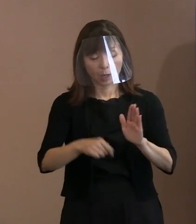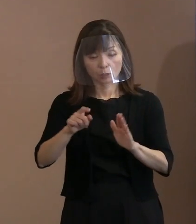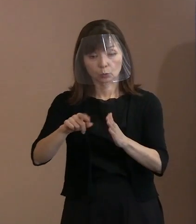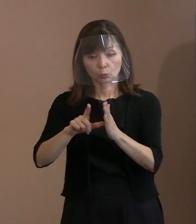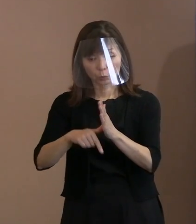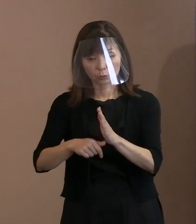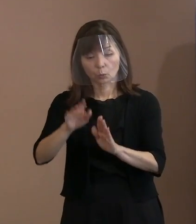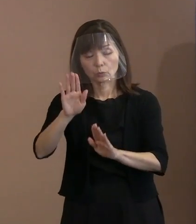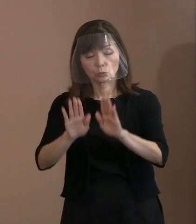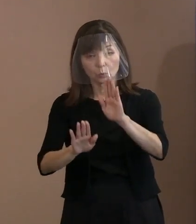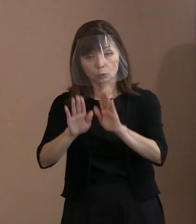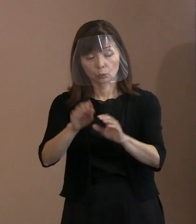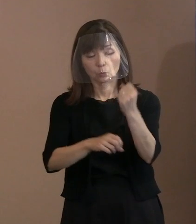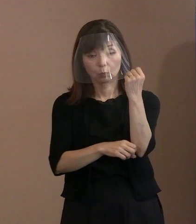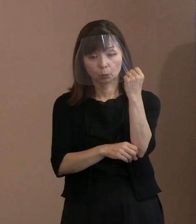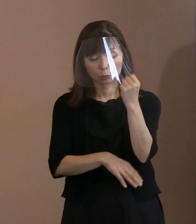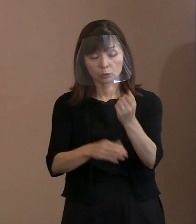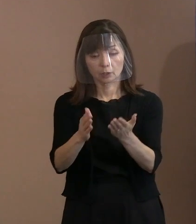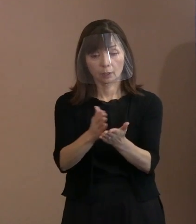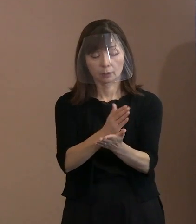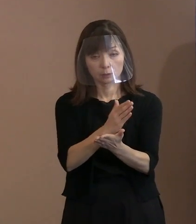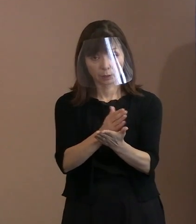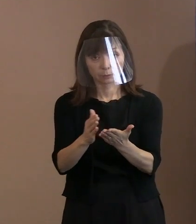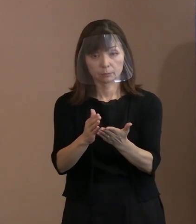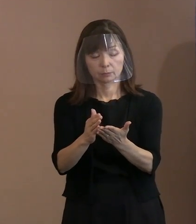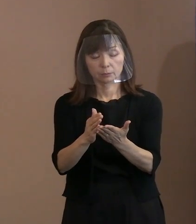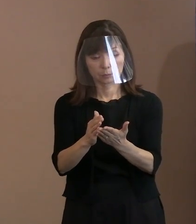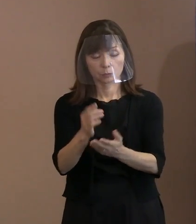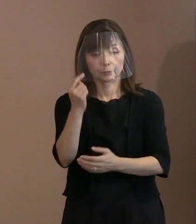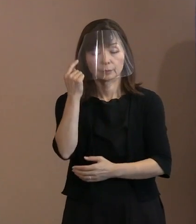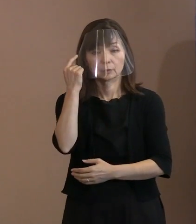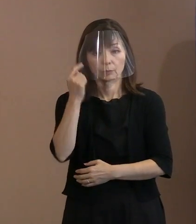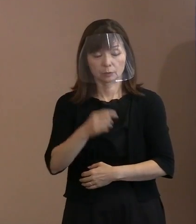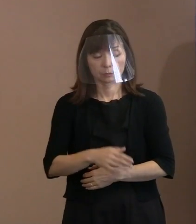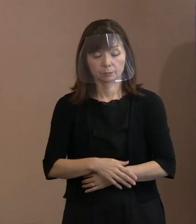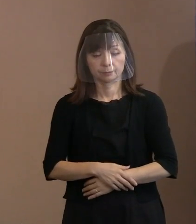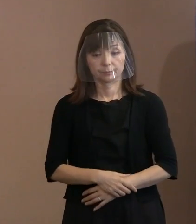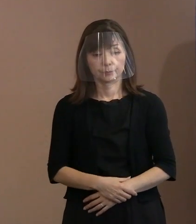判断は区々になるというふうに 感じています｡ それ以上でも以下でもありません｡